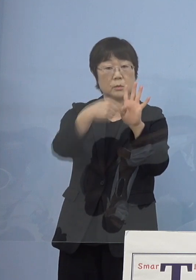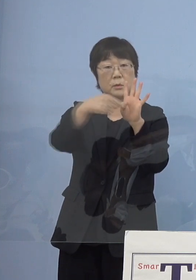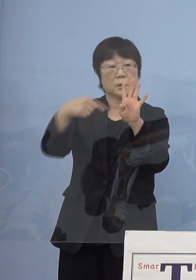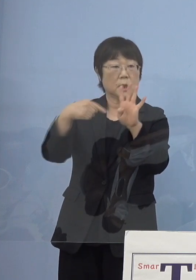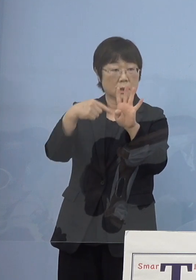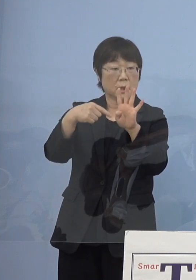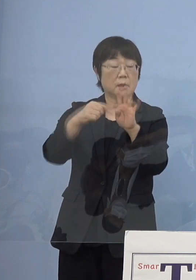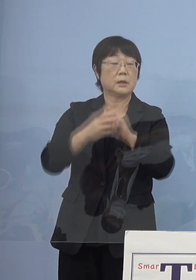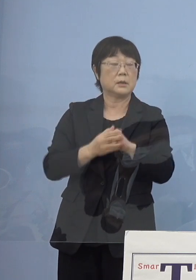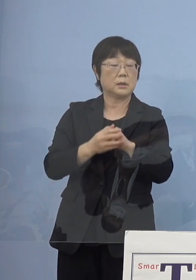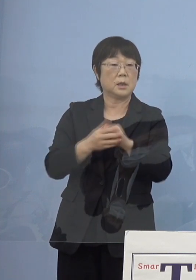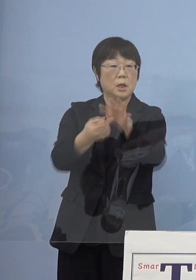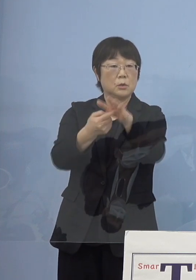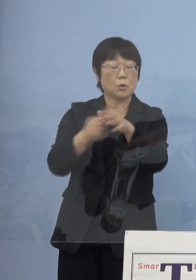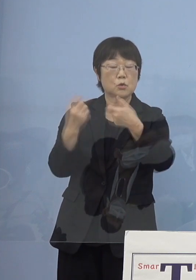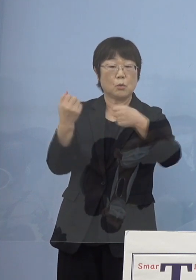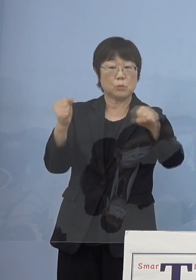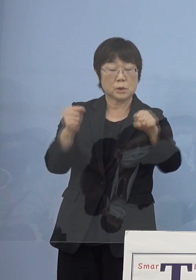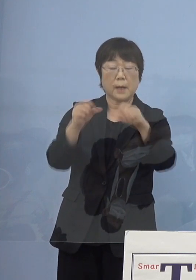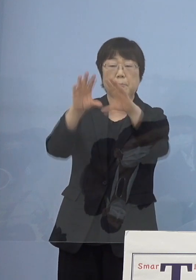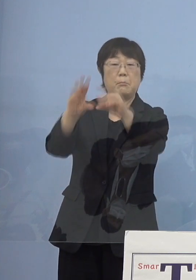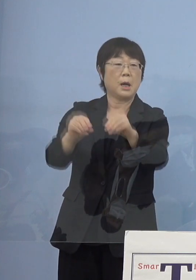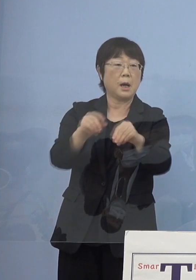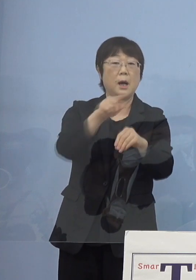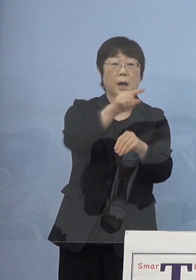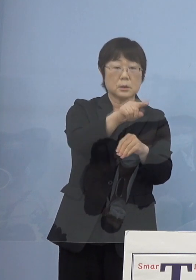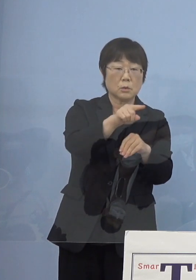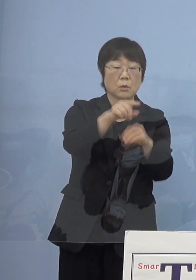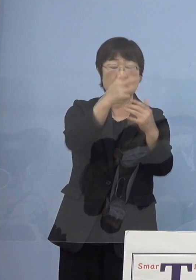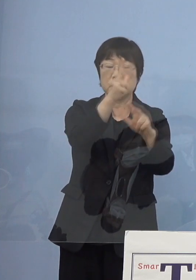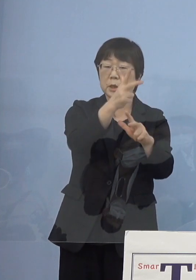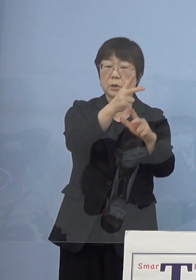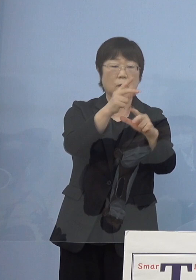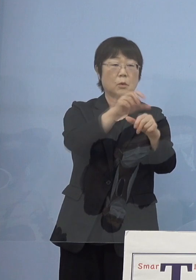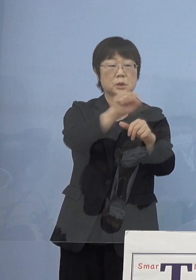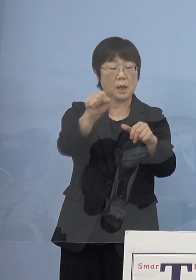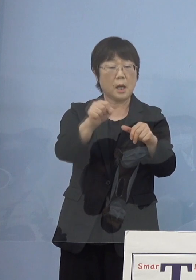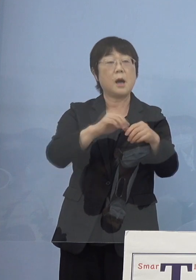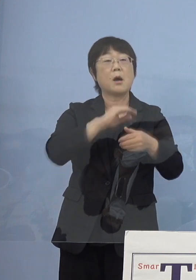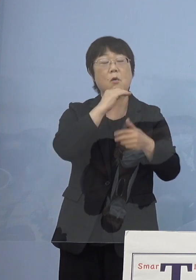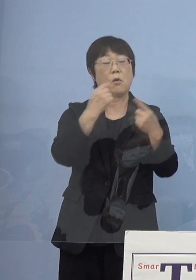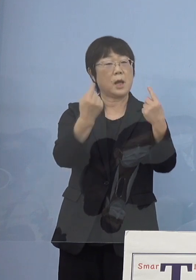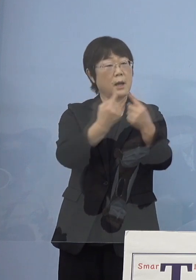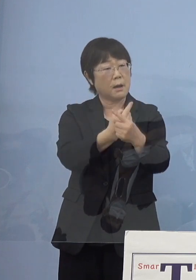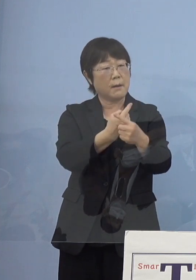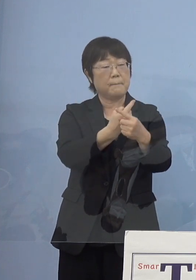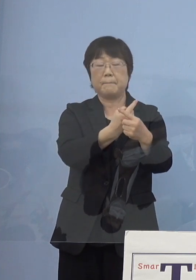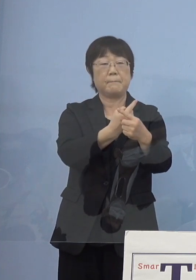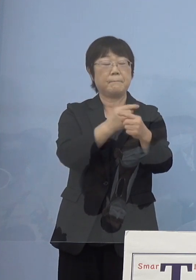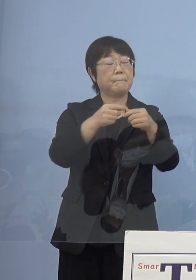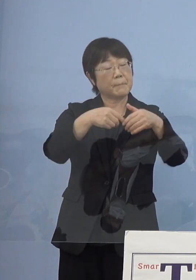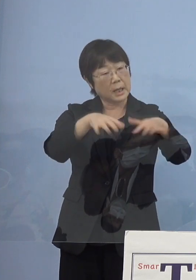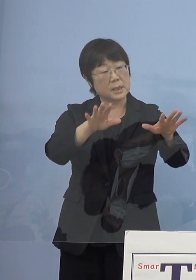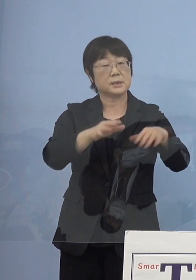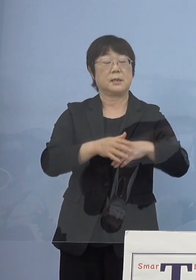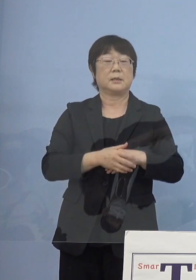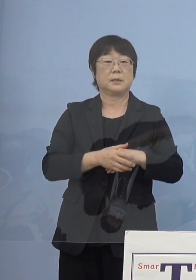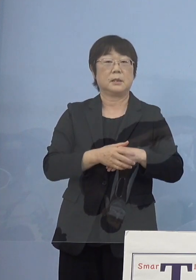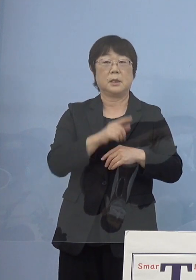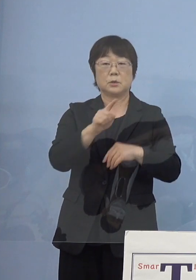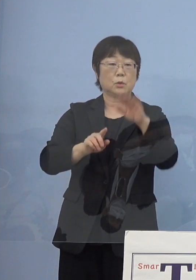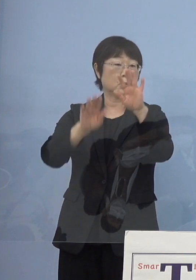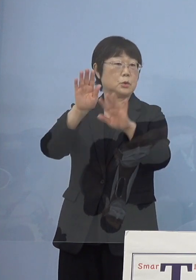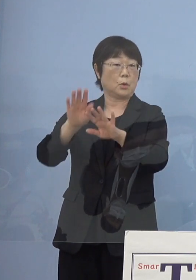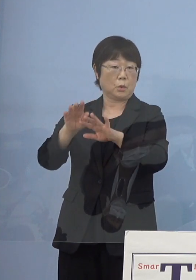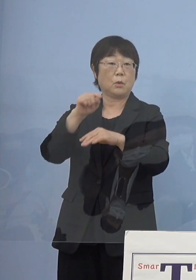あそこの農村舞台が朽ちた あそこの人形座がもう高齢化のために解散するとそんな状況